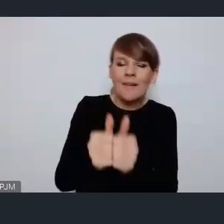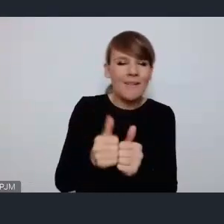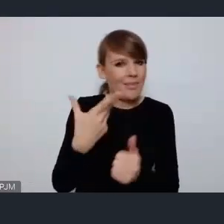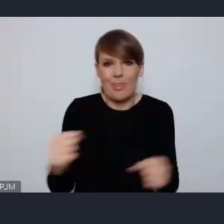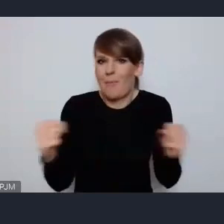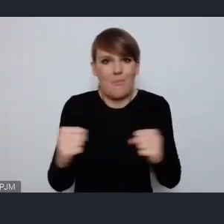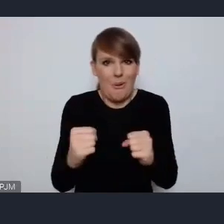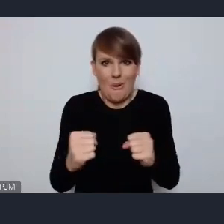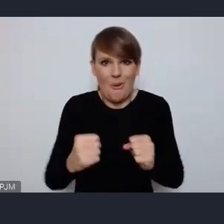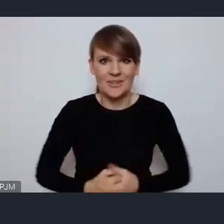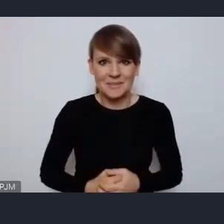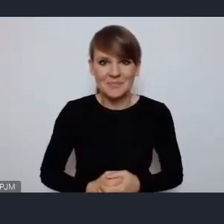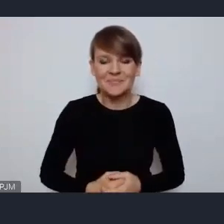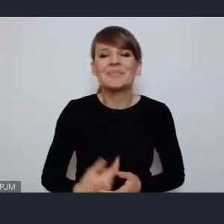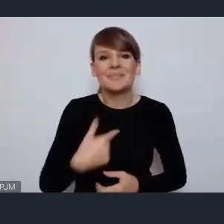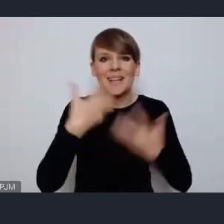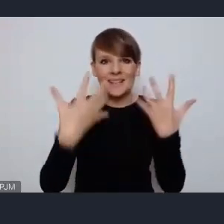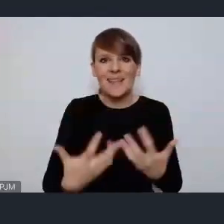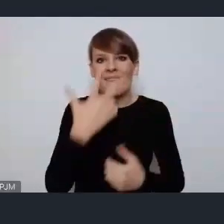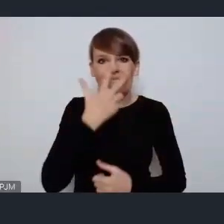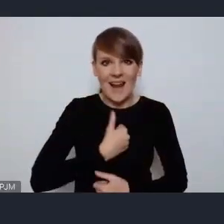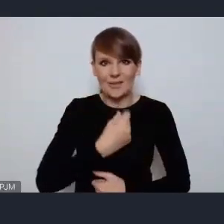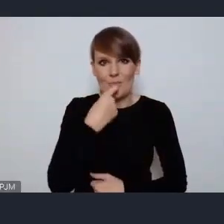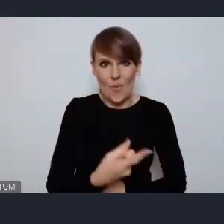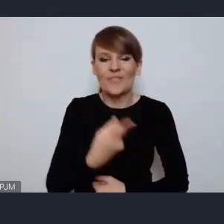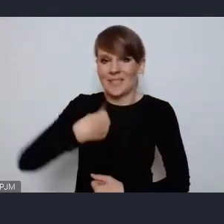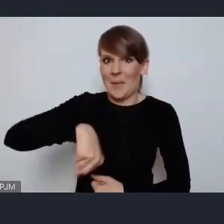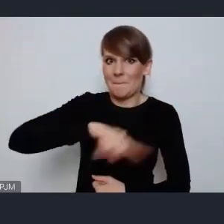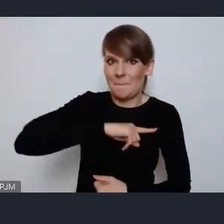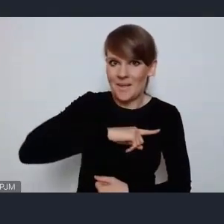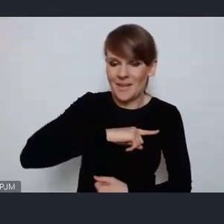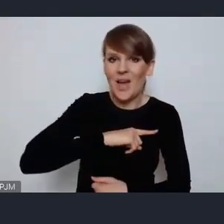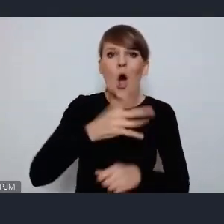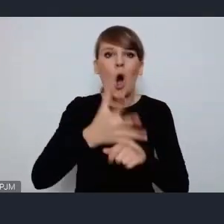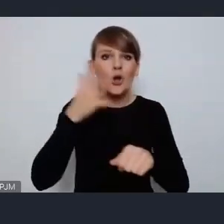Więc chcę wyraźnie podkreślić że my jako Ostrów Wielkopolski